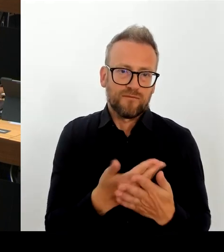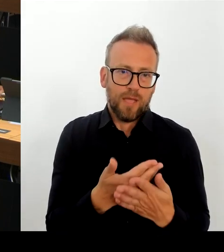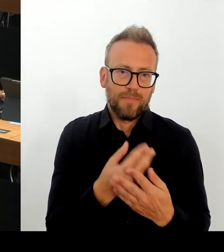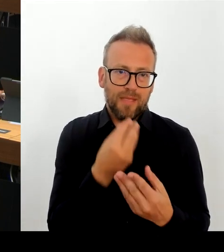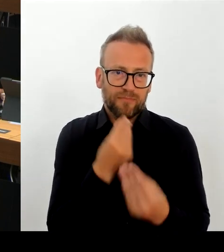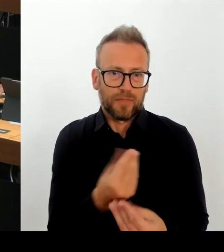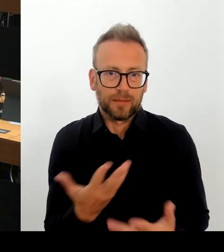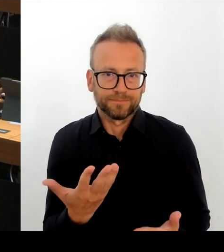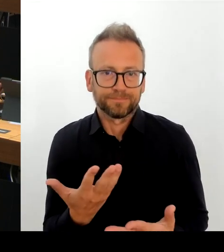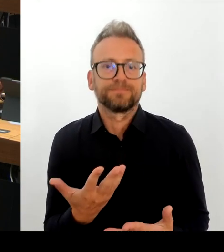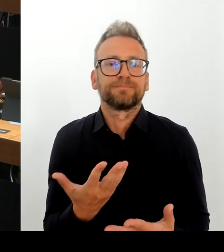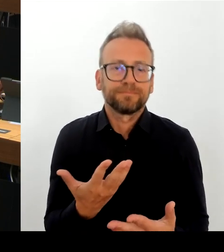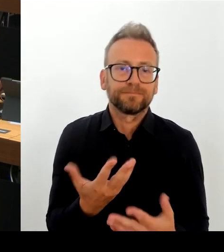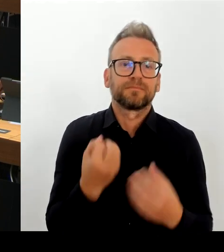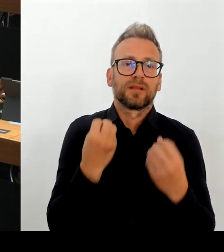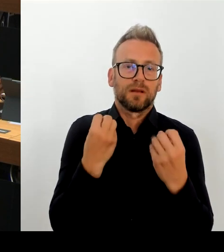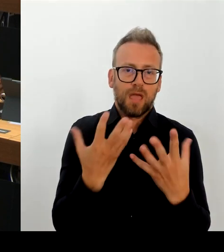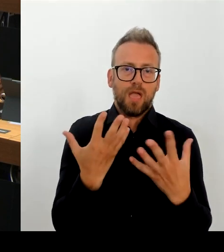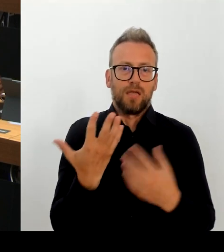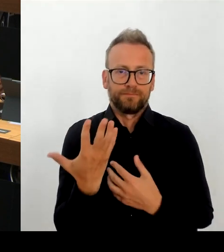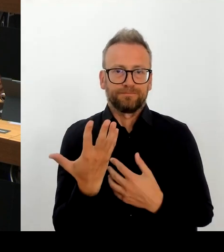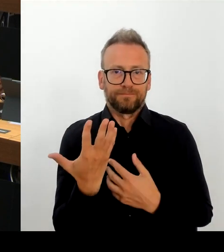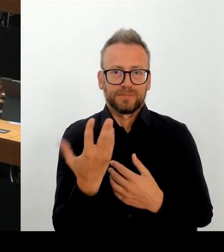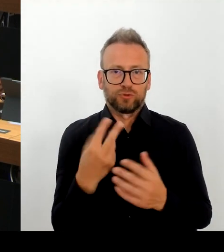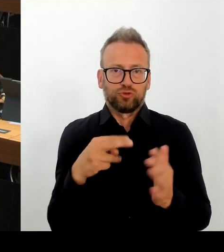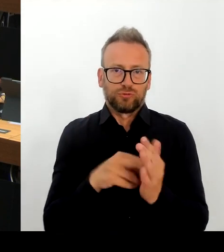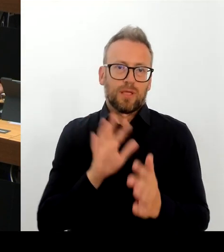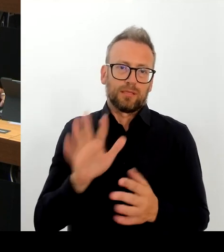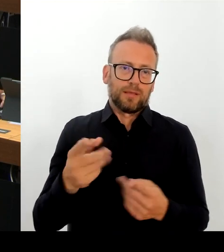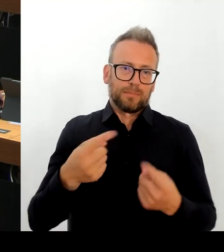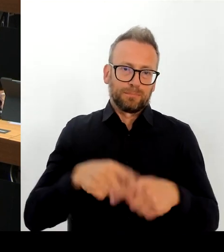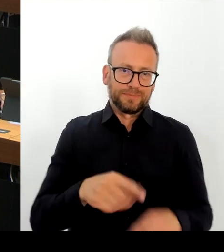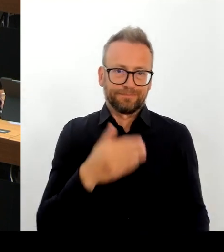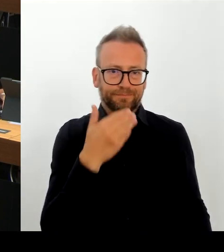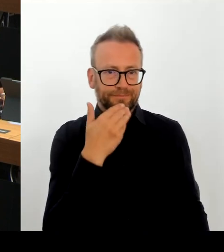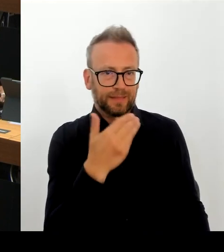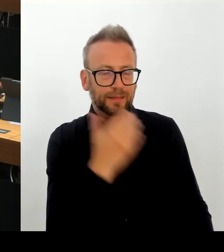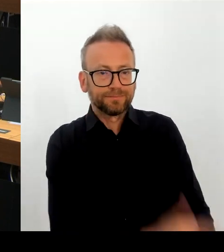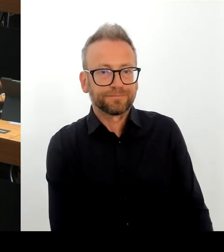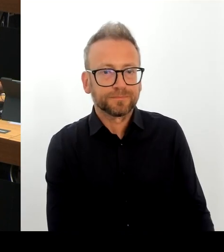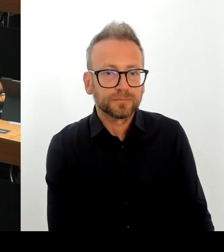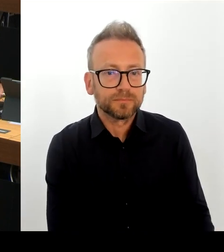und habe ganz klar gesagt: die vom Bezirksamt vorgelegte Planung erschien durchaus plausibel.